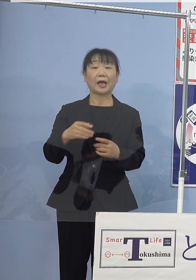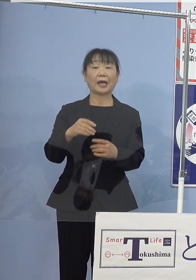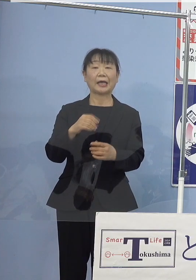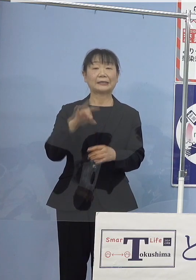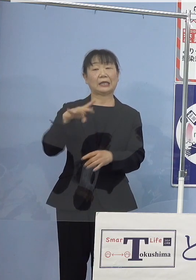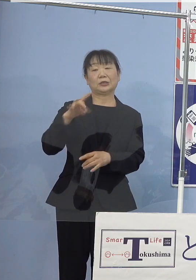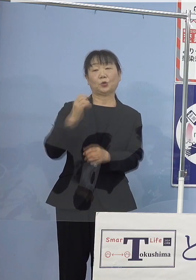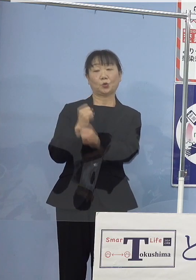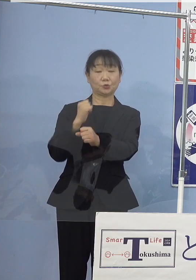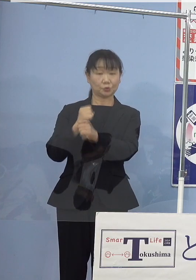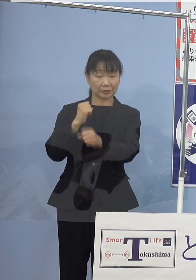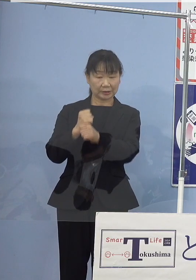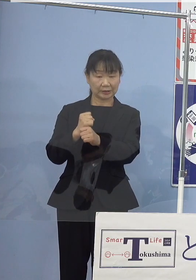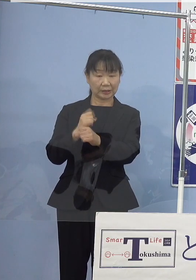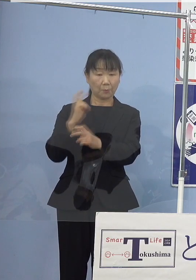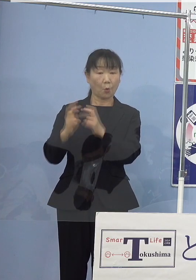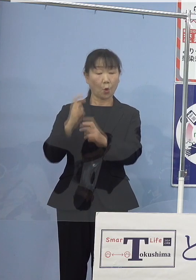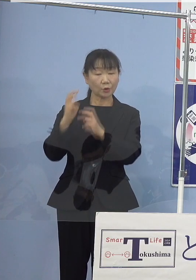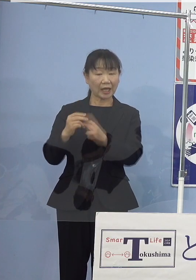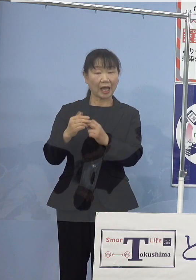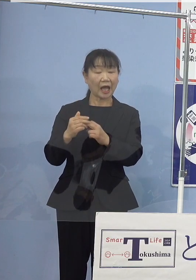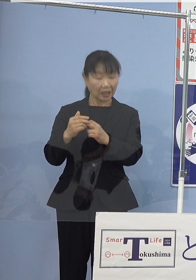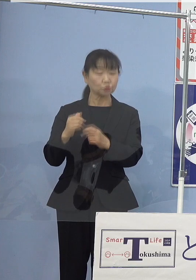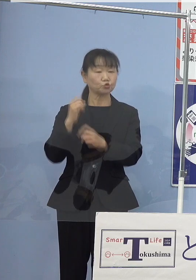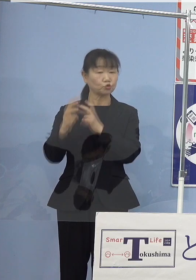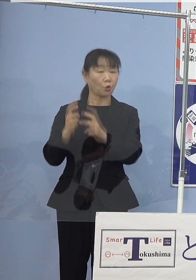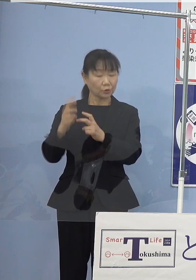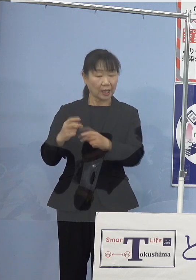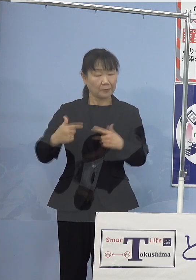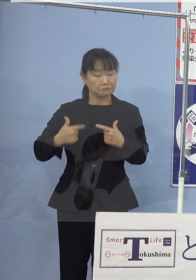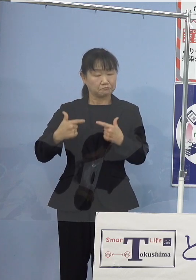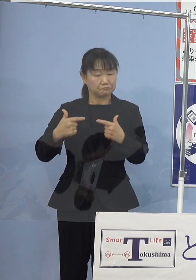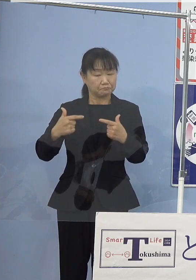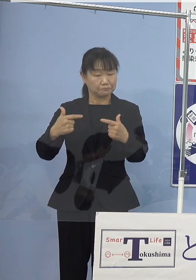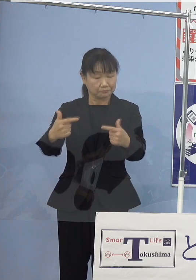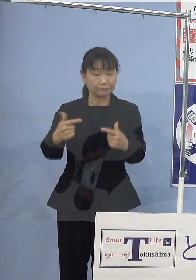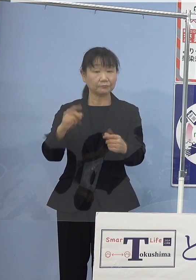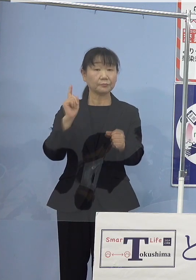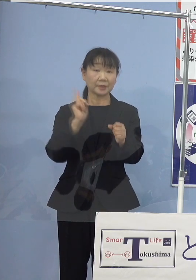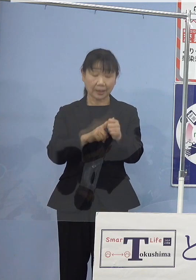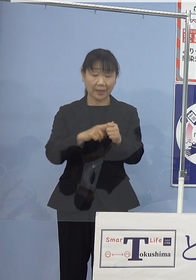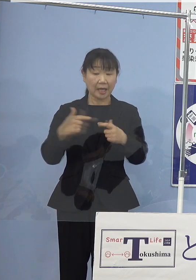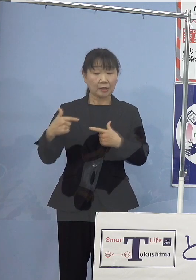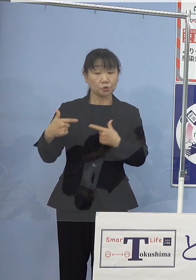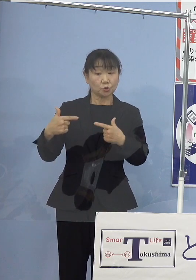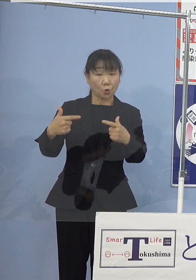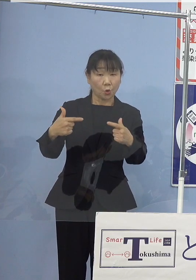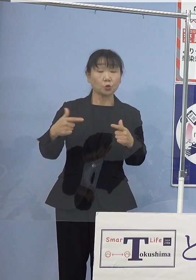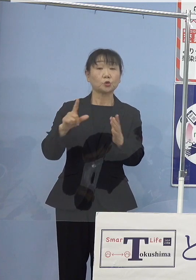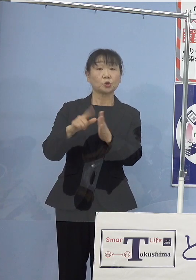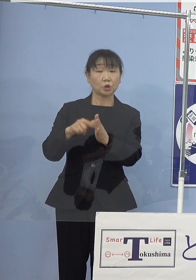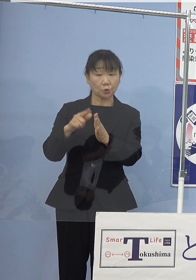そして、モーター駆動で走行するため 走行時には二酸化炭素